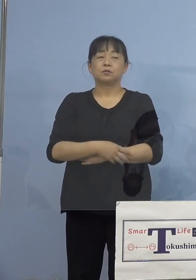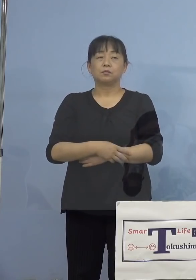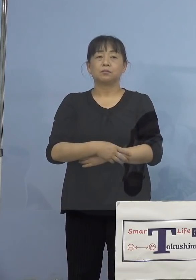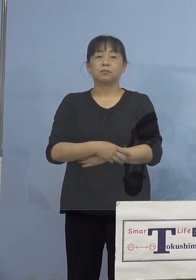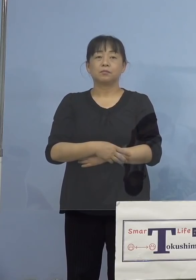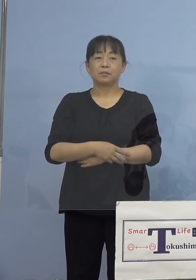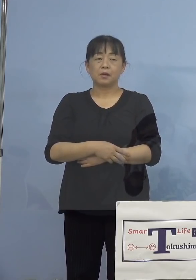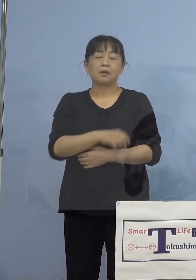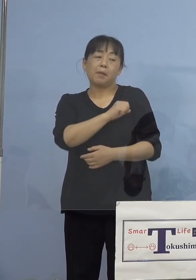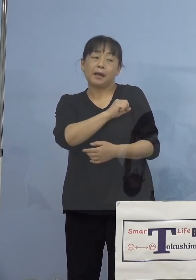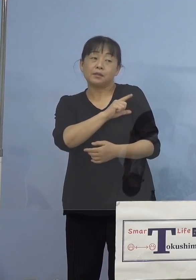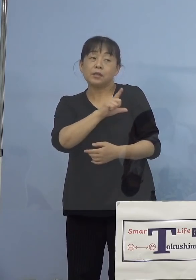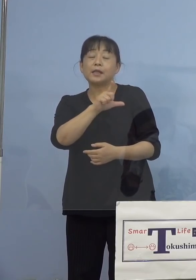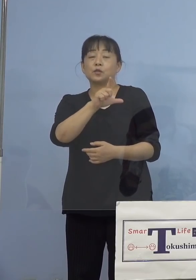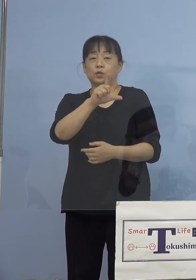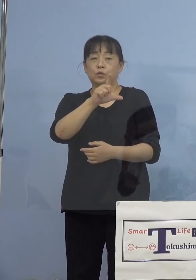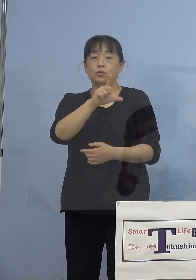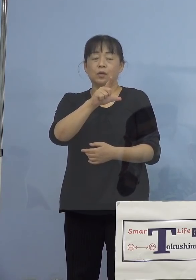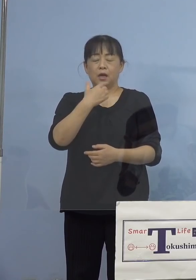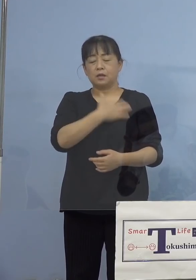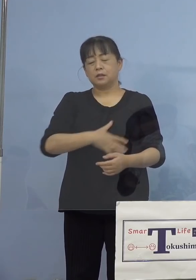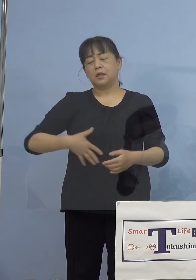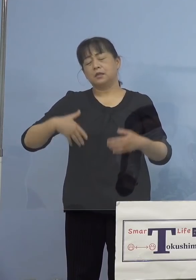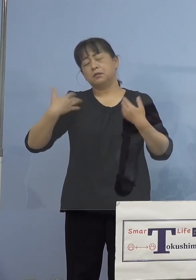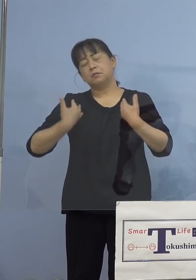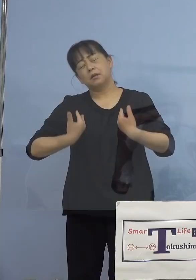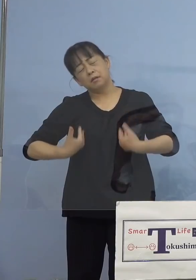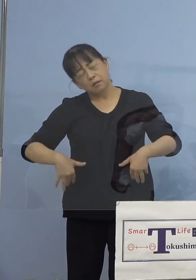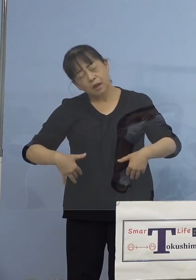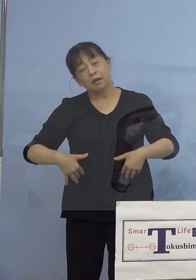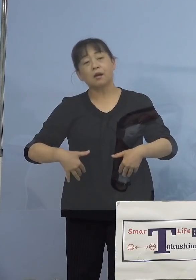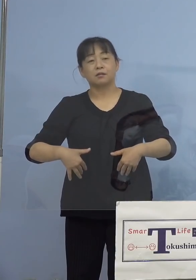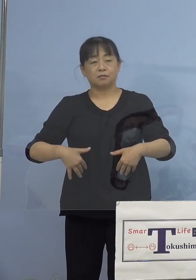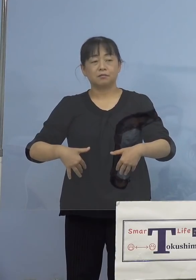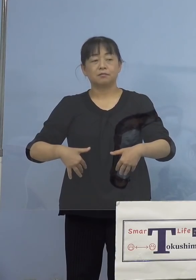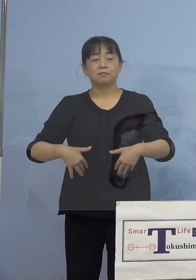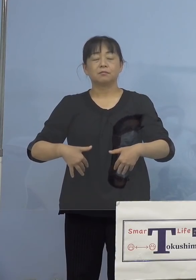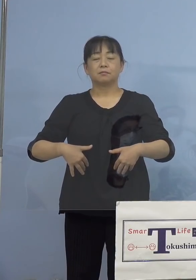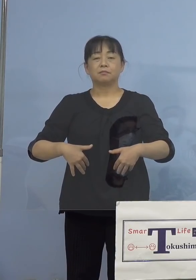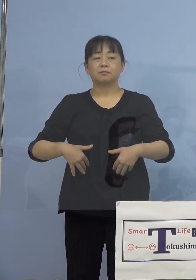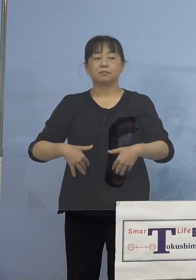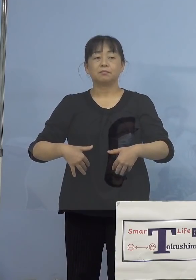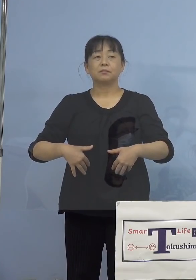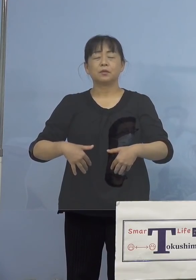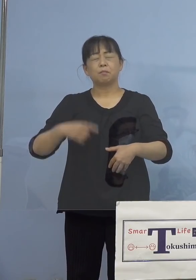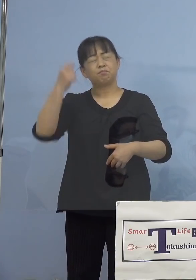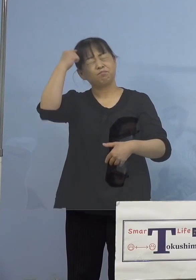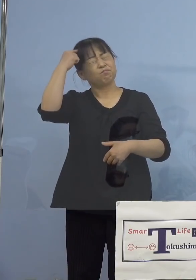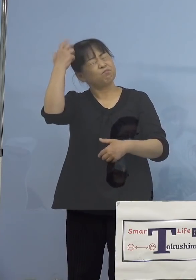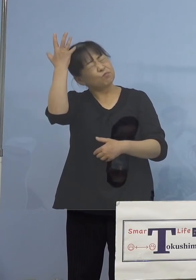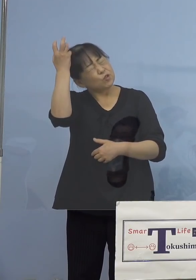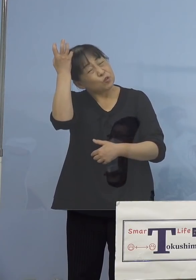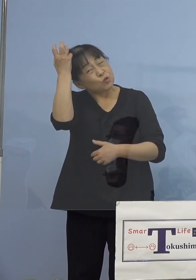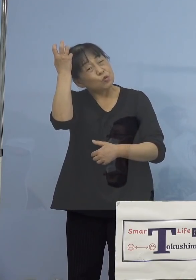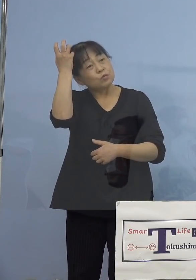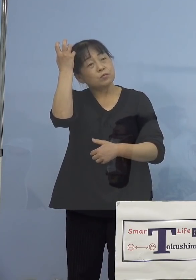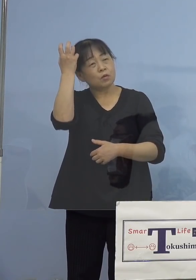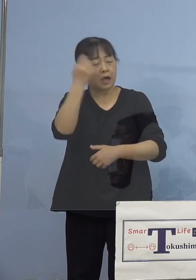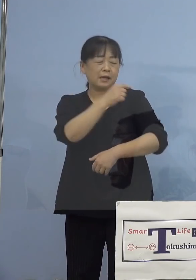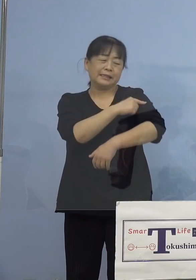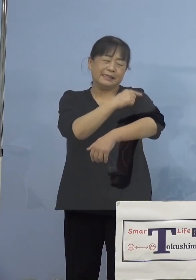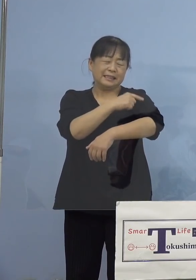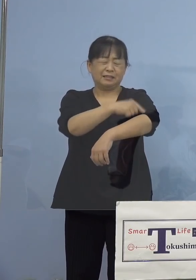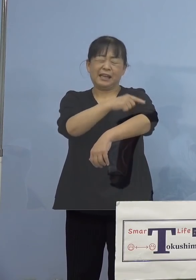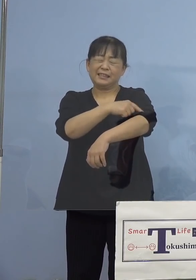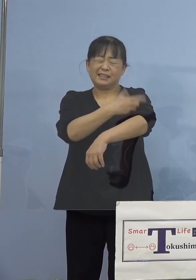発熱、全身倦怠感、疲労ですね あるいは頭痛、筋肉や関節の痛みなどが